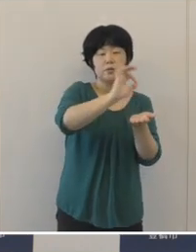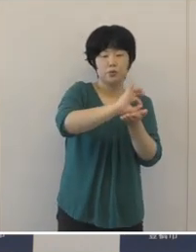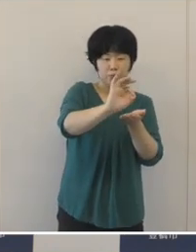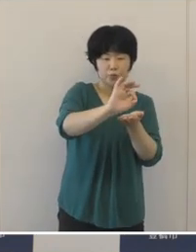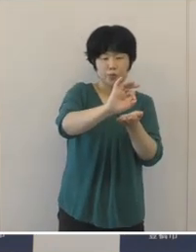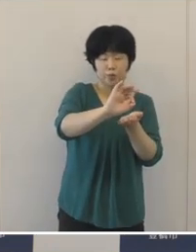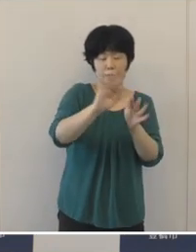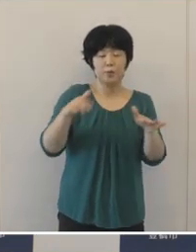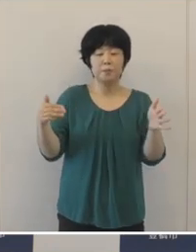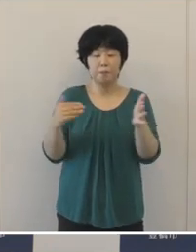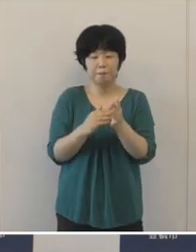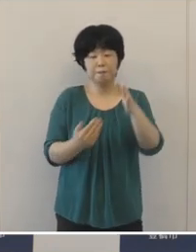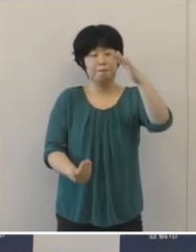過去最大で